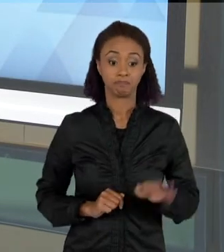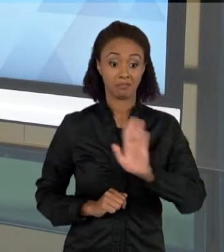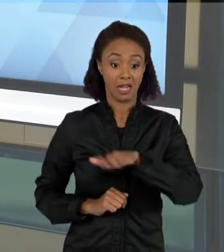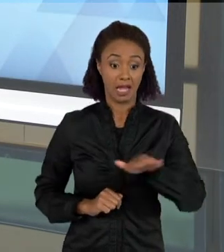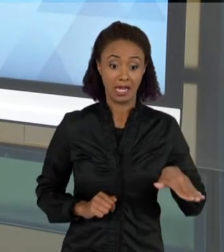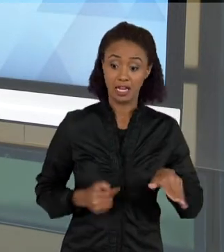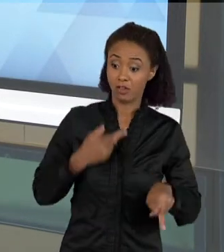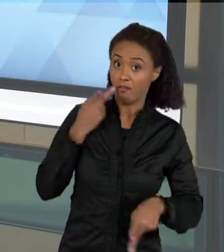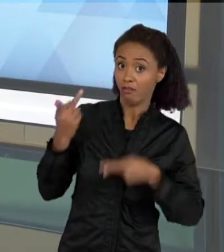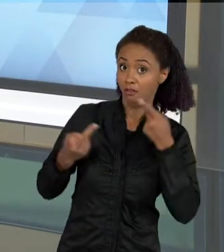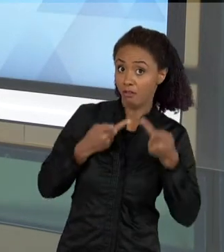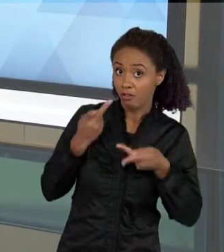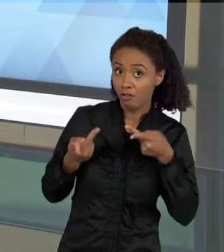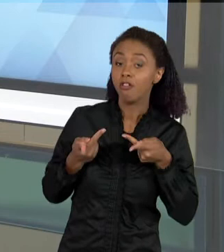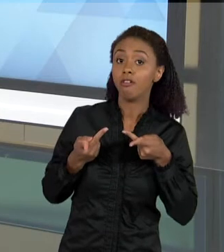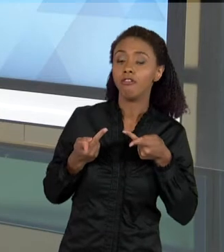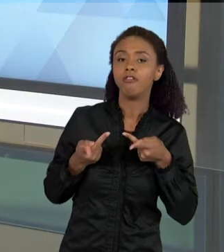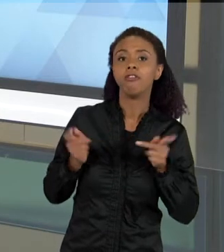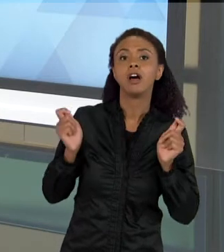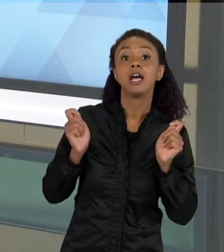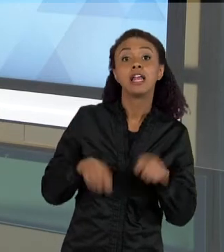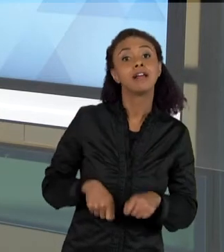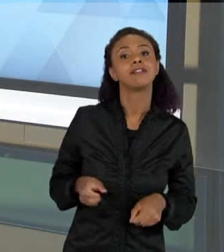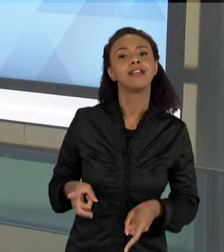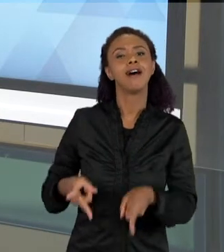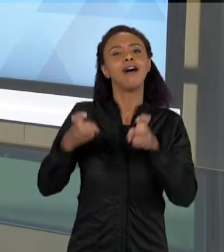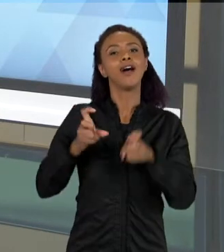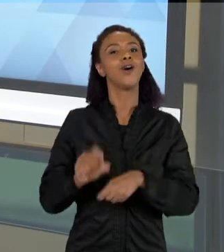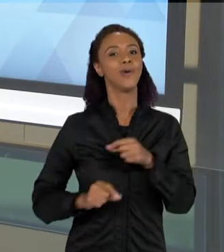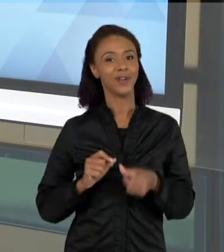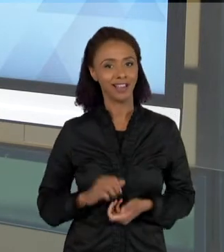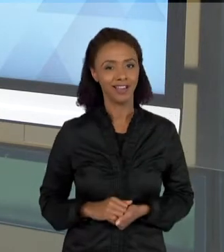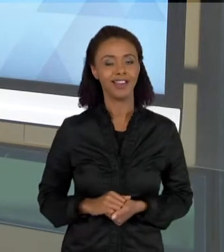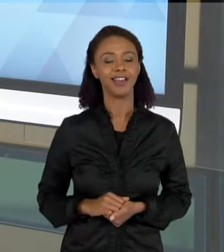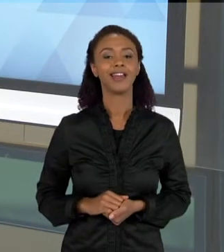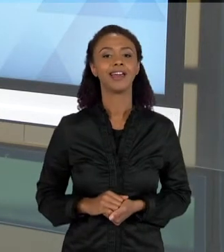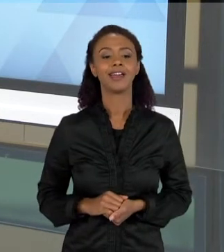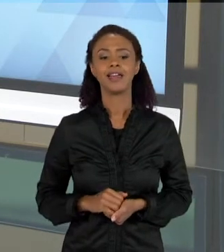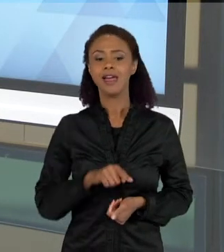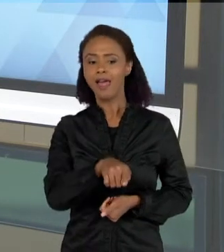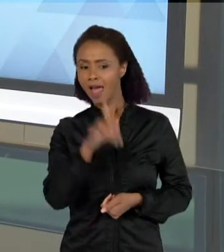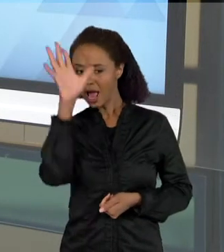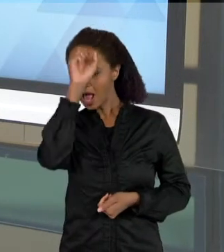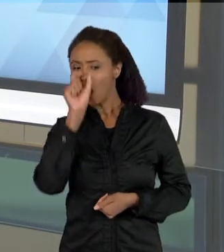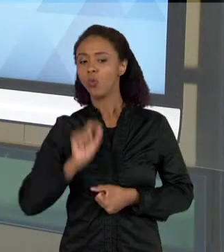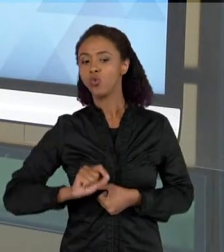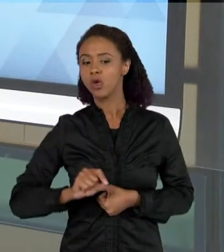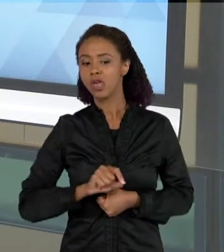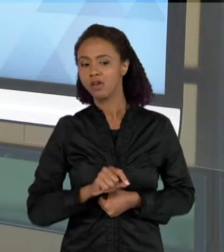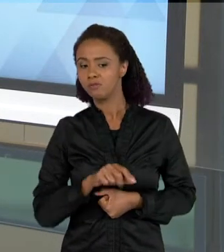CONSEGUE ENTENDER O QUE É QUE ELA ESTÁ APRENDENDO, O QUE ELA AINDA TEM